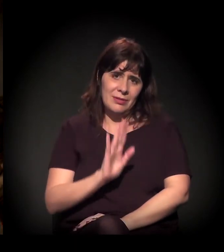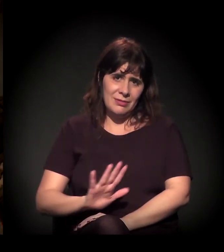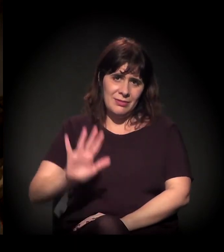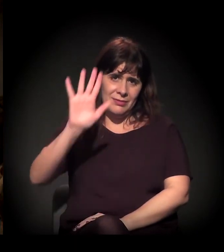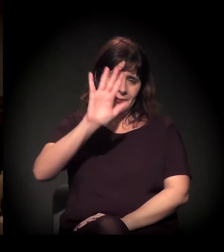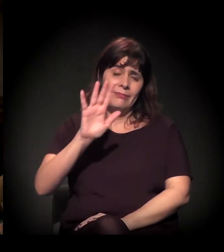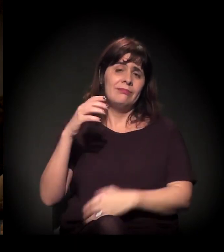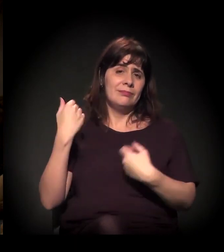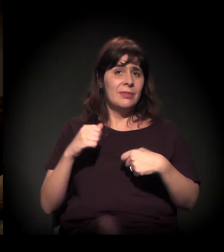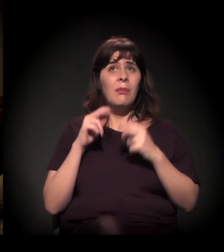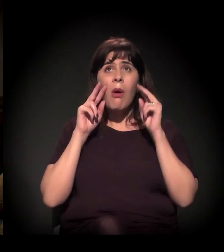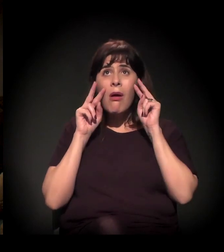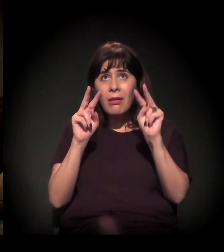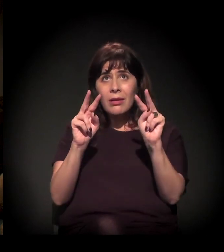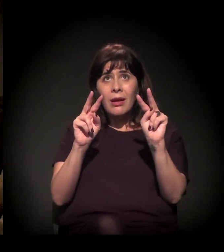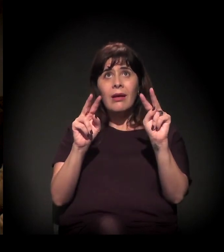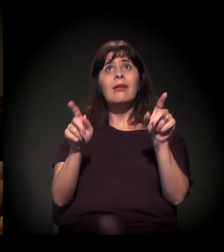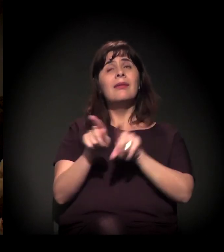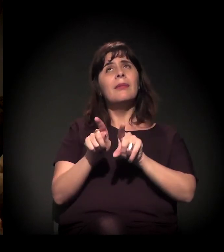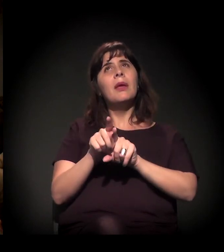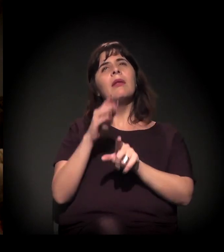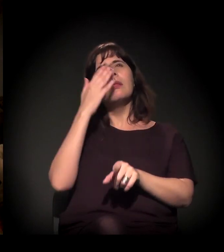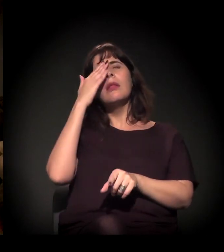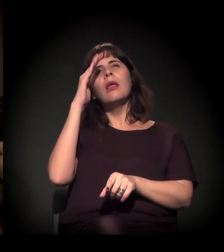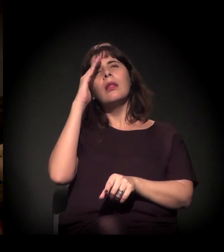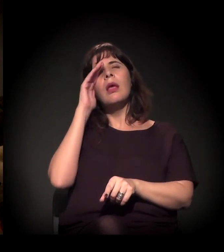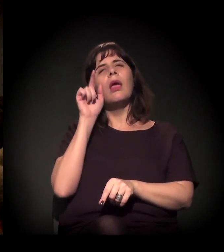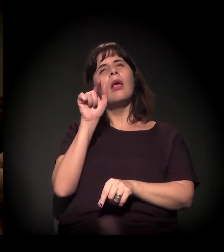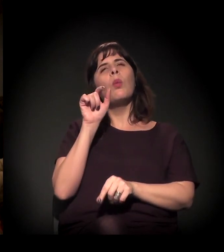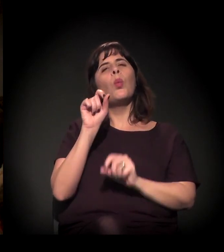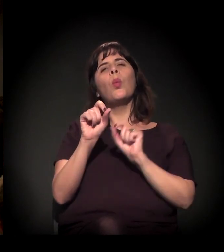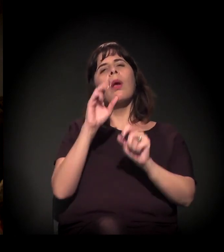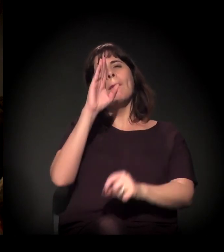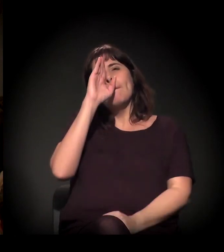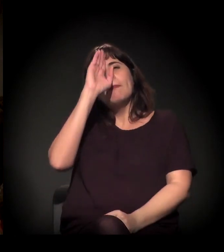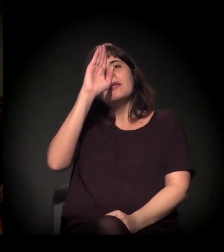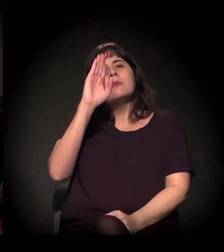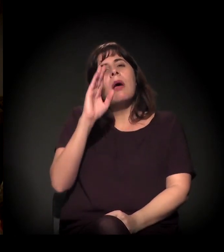mas de estabelecer prioridade. De entender que este não é só um assunto,